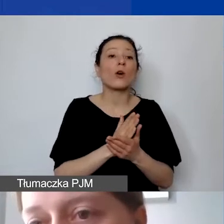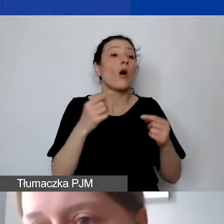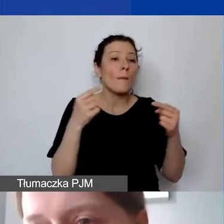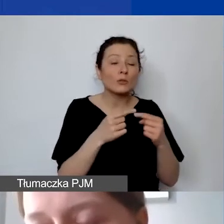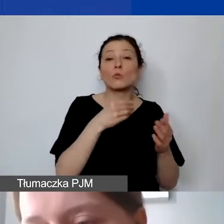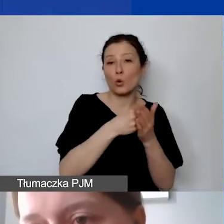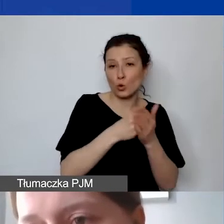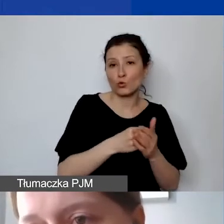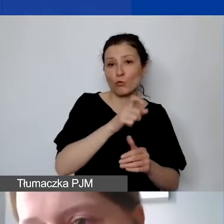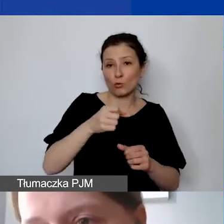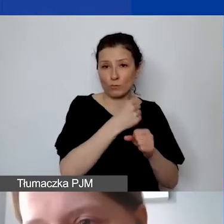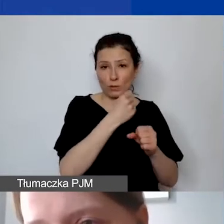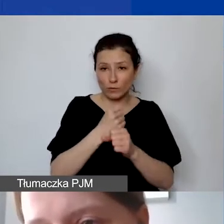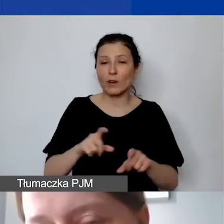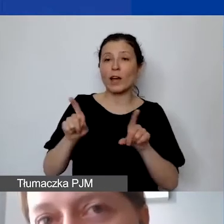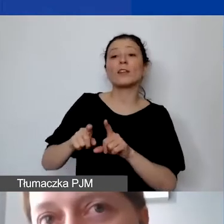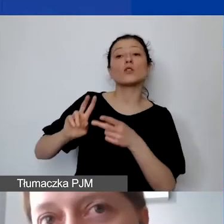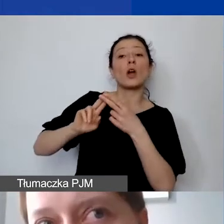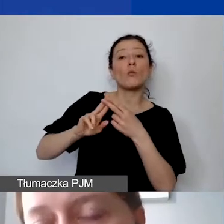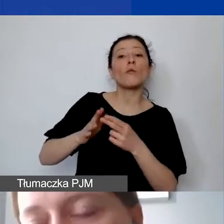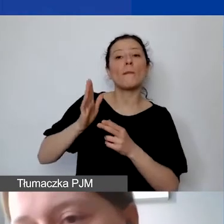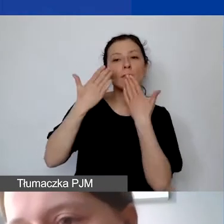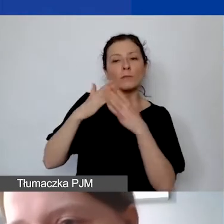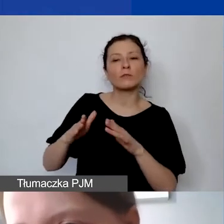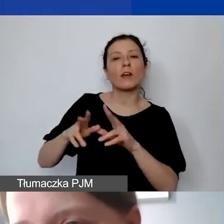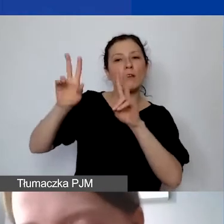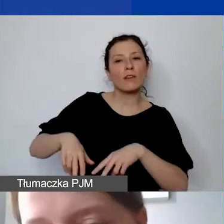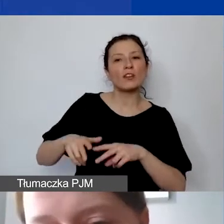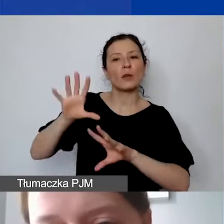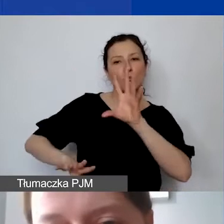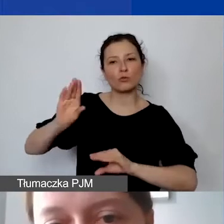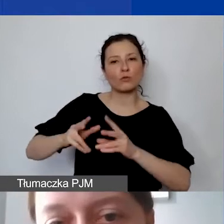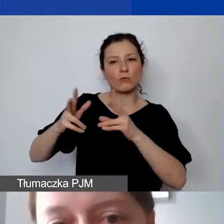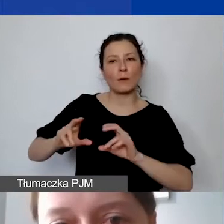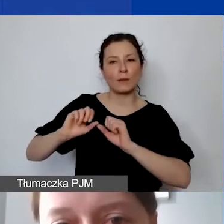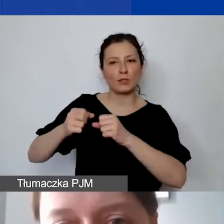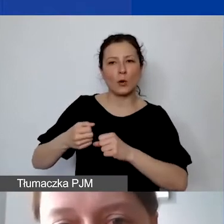ale także te umowy, które będą wykazywane w pozostałej części budżetu w ramach działań merytorycznych.